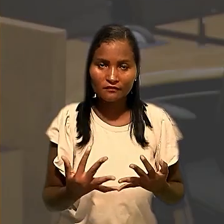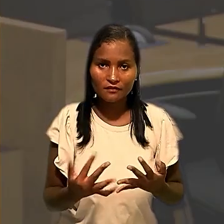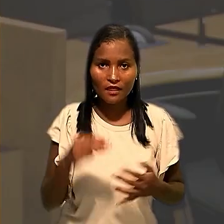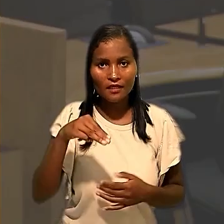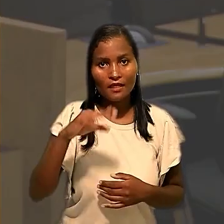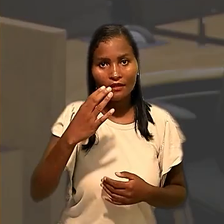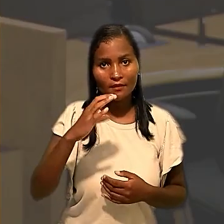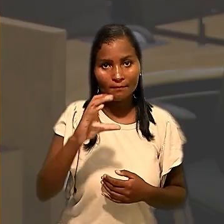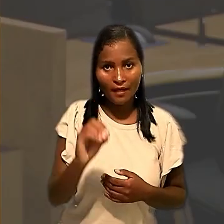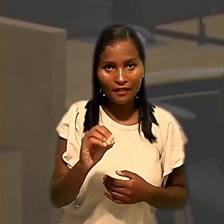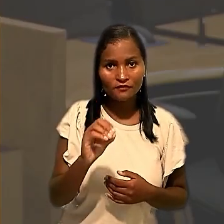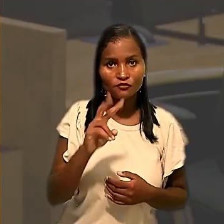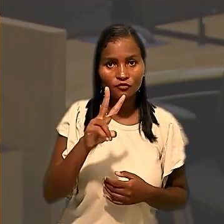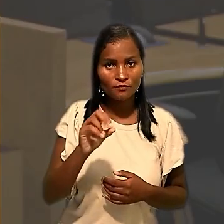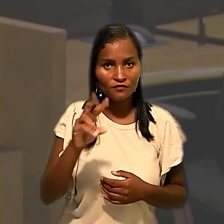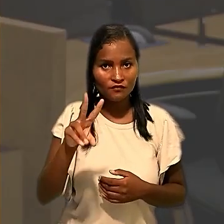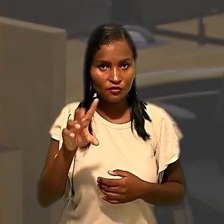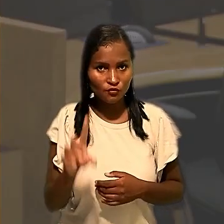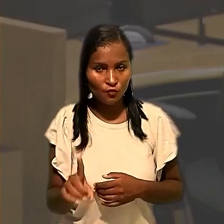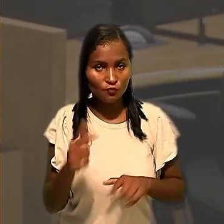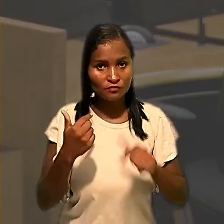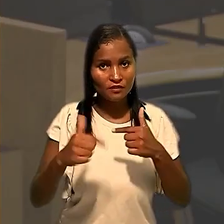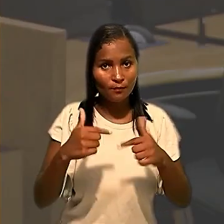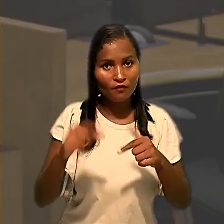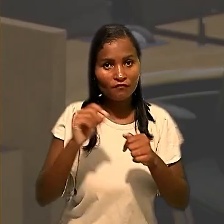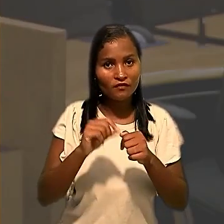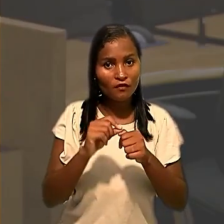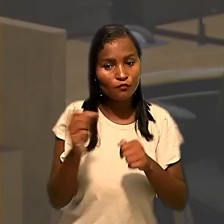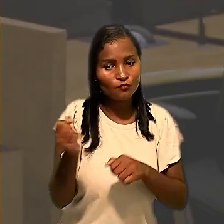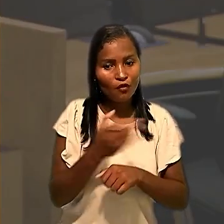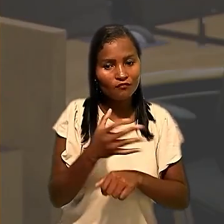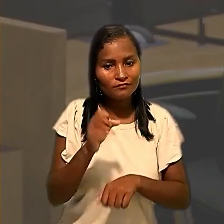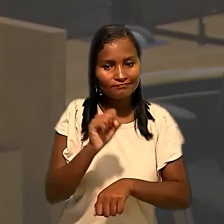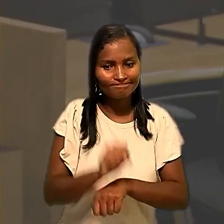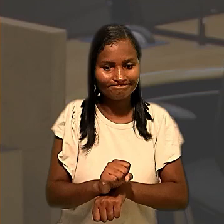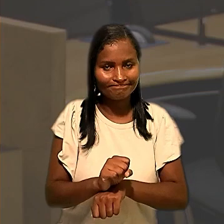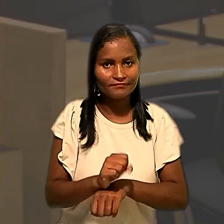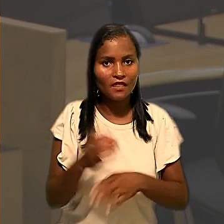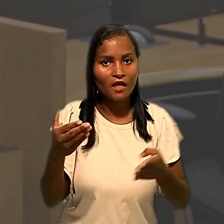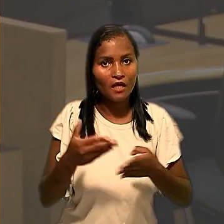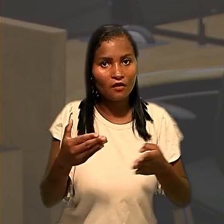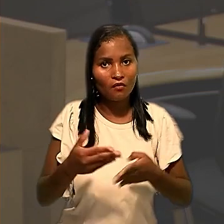março de 2021 os trabalhadores fizeram nova paralisação, desta vez em Palhoça,